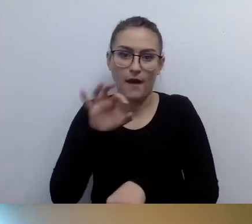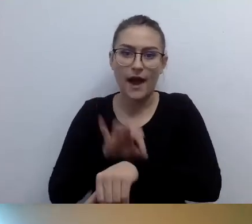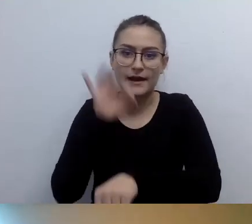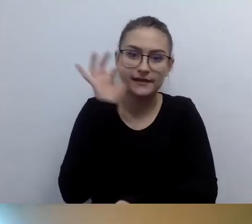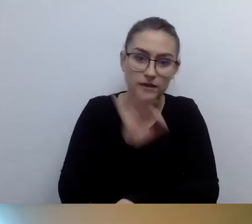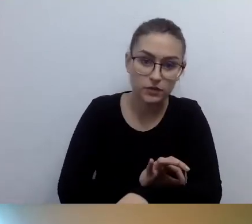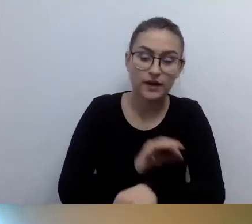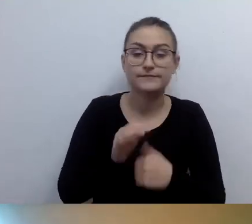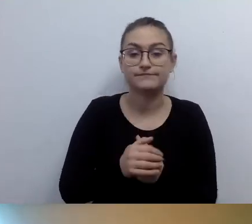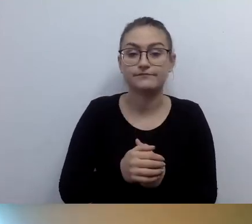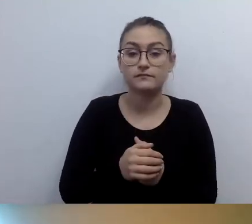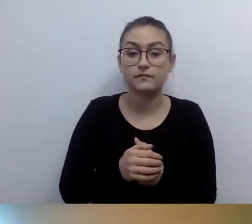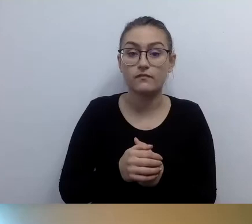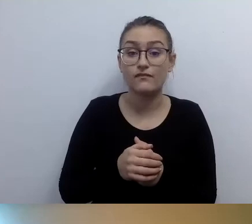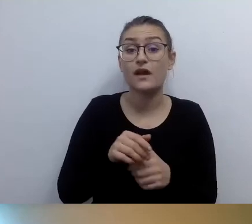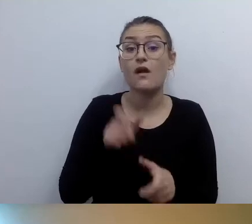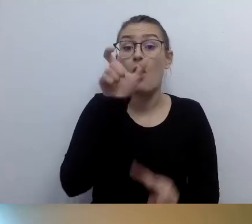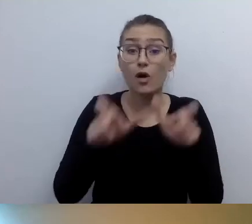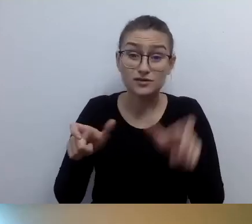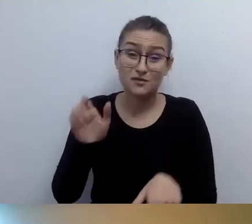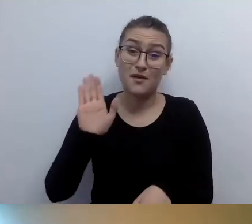proponujemy kontakt z naszym pracownikiem.